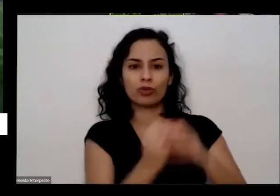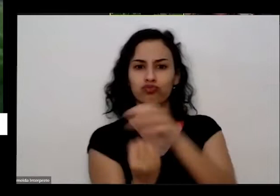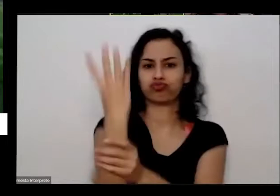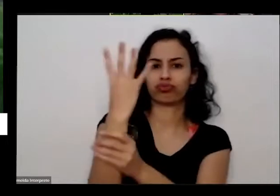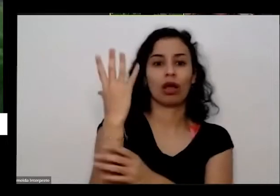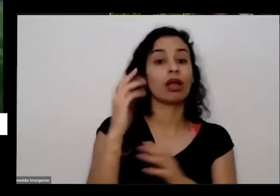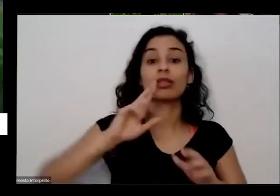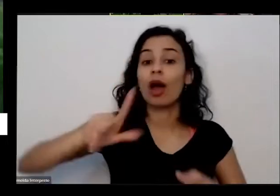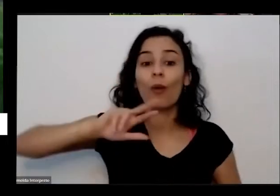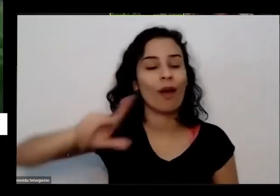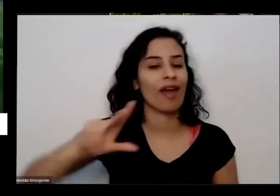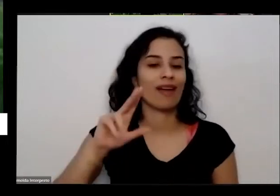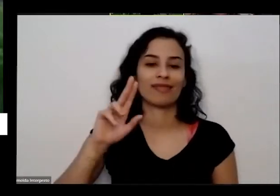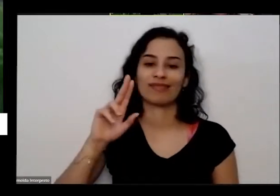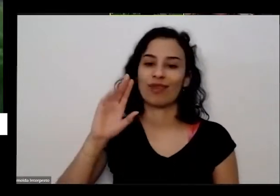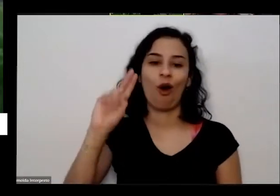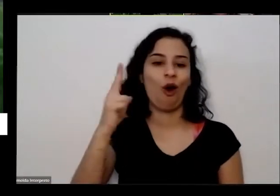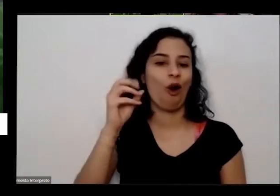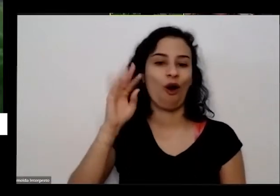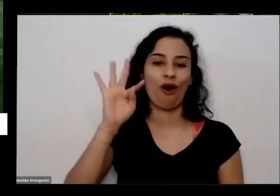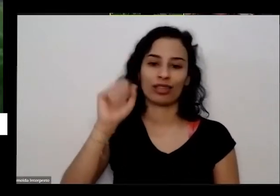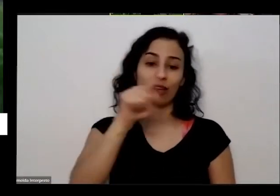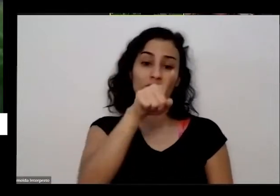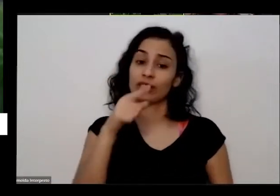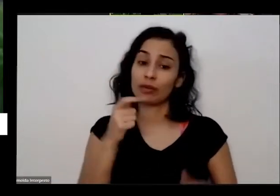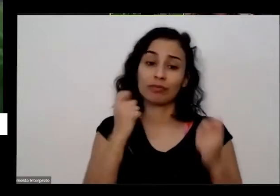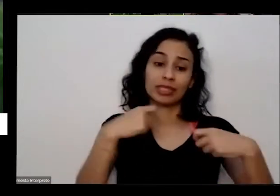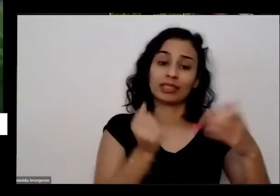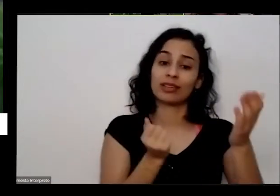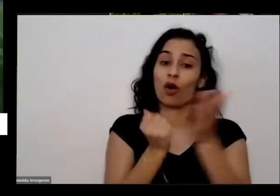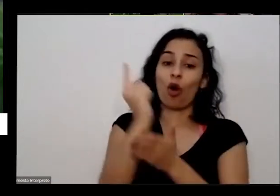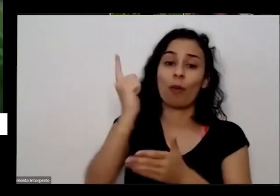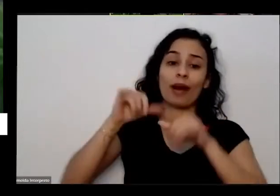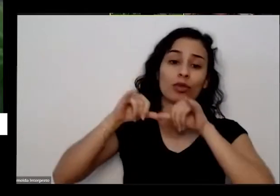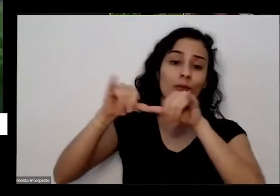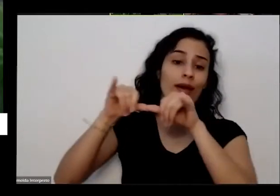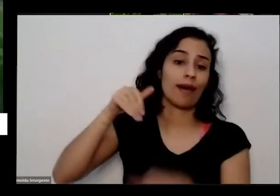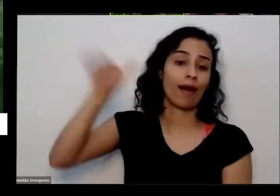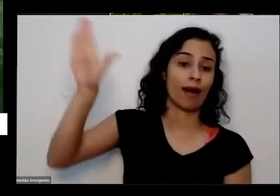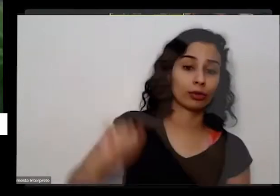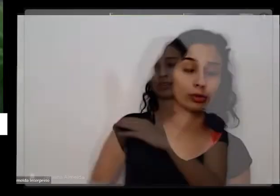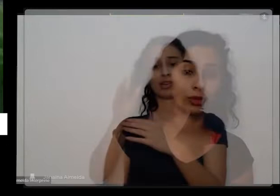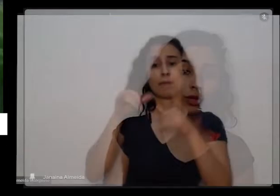ter que ir no sacolão ou então numa frutaria no Supermercado aí só consegue na mesma hora consegue